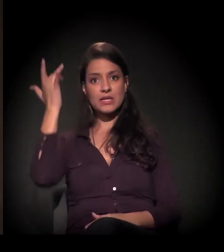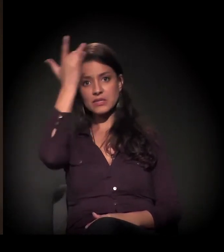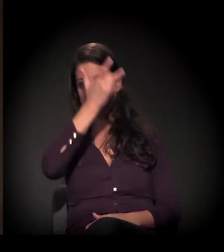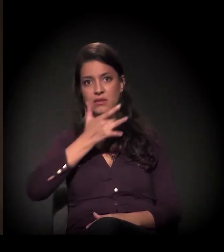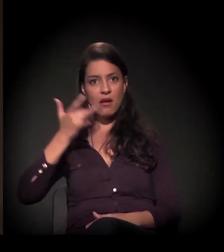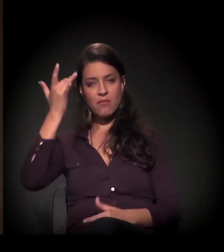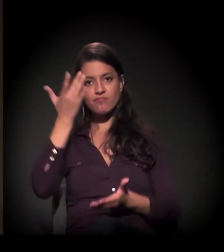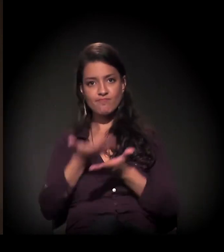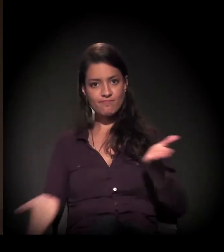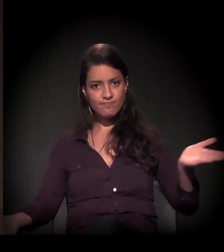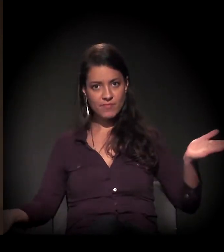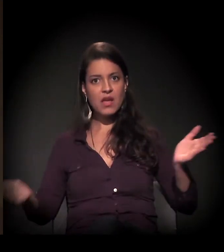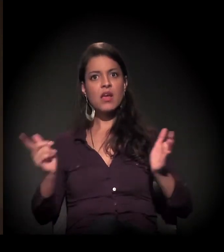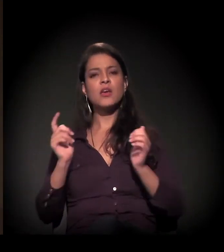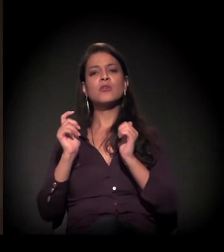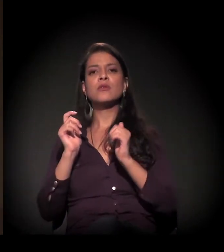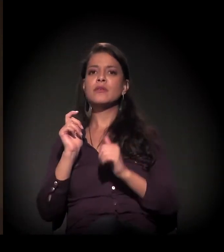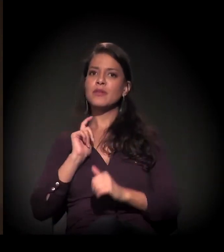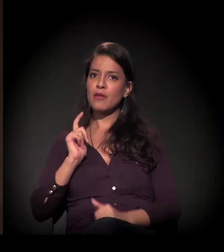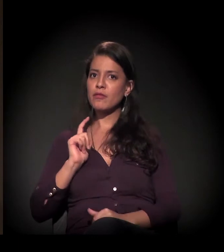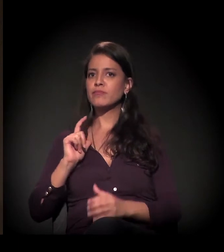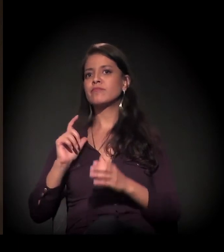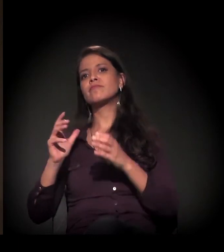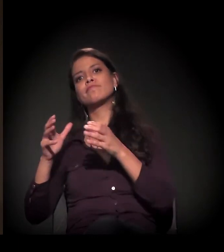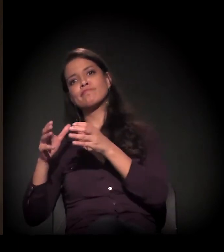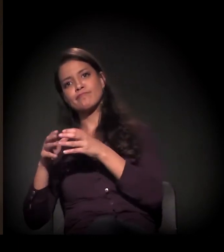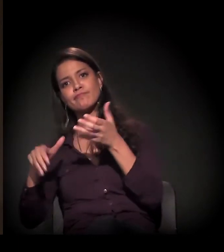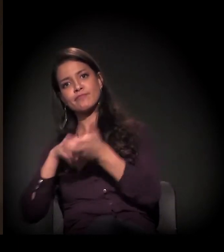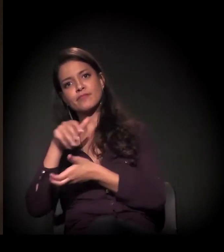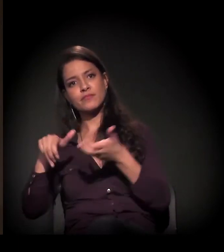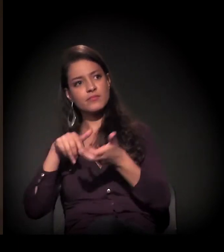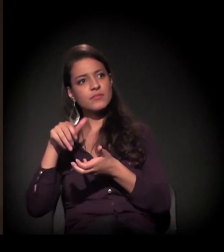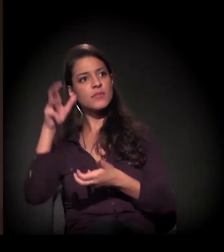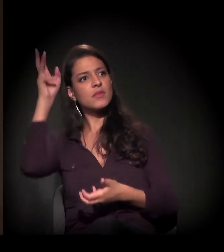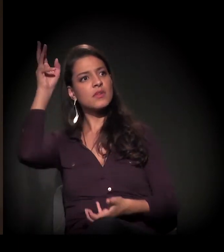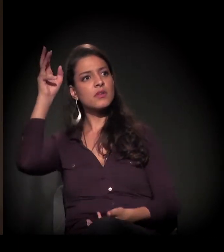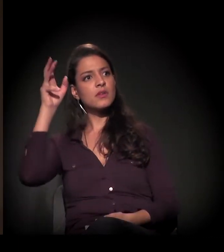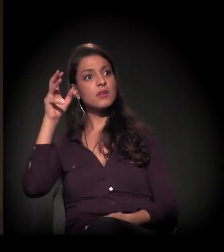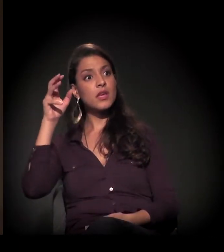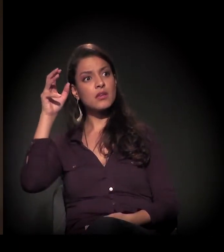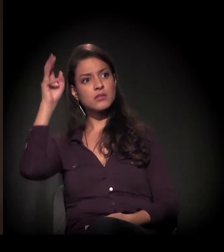com a atuação dos movimentos, da defensoria pública, numa articulação grande de entidades.